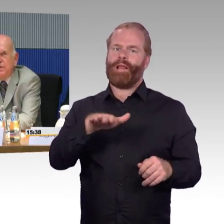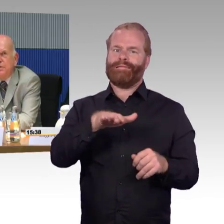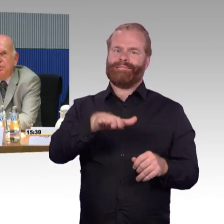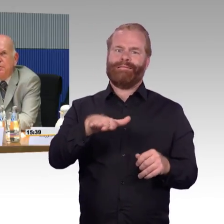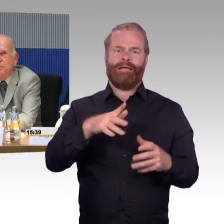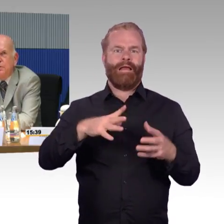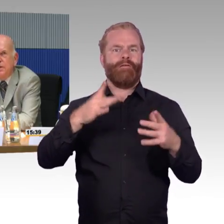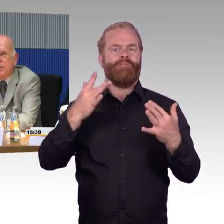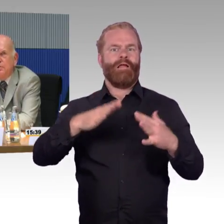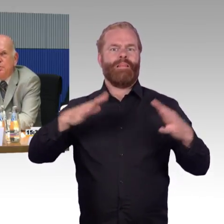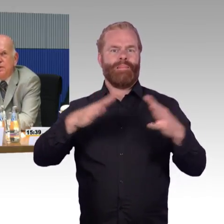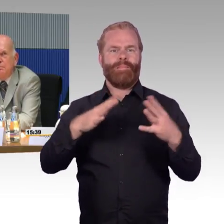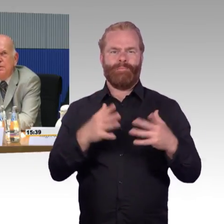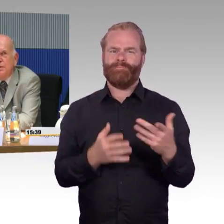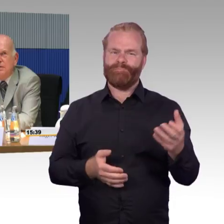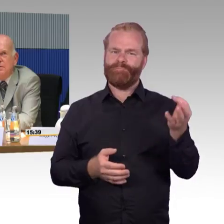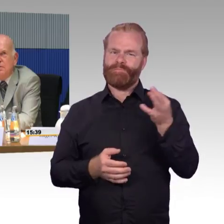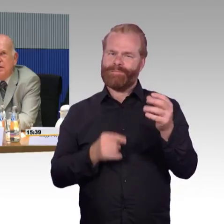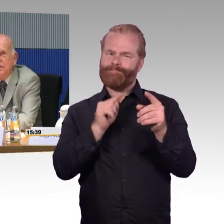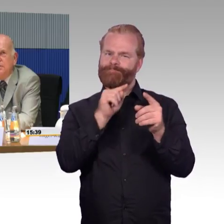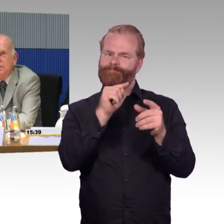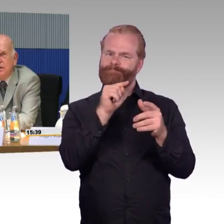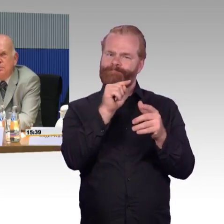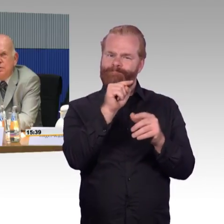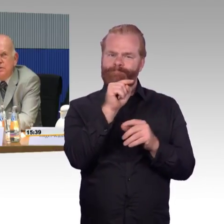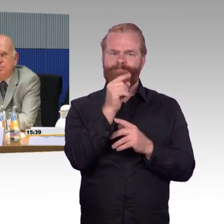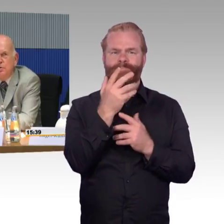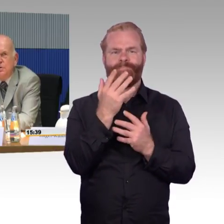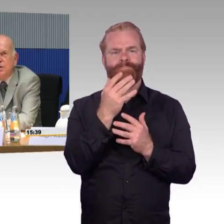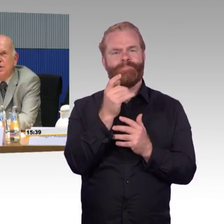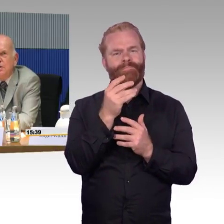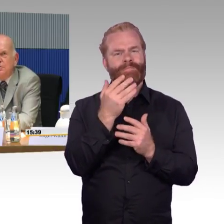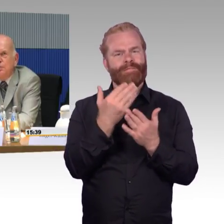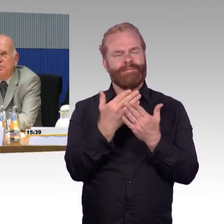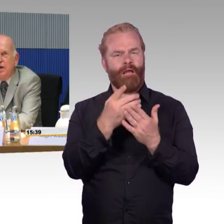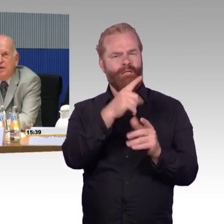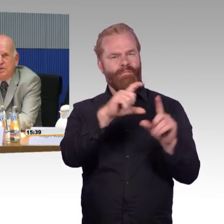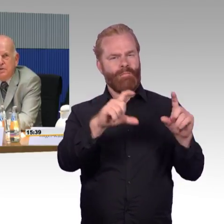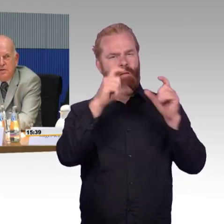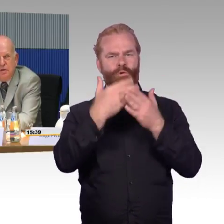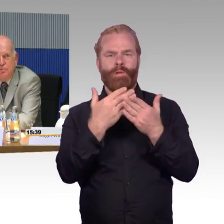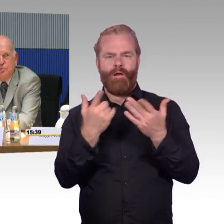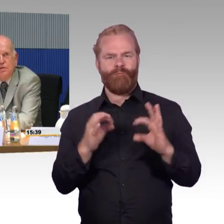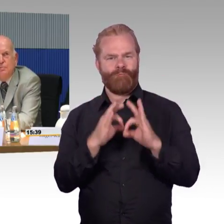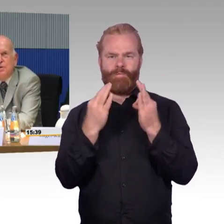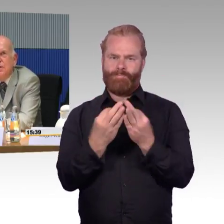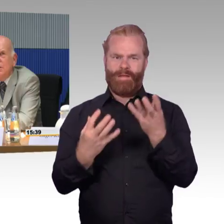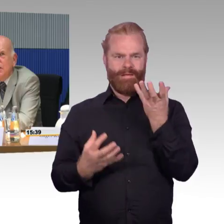Kind im Rollstuhl, die dann auch zusammen reisen, also sitzen möchte, das ist mehr eine Frage des Reservierungssystems.